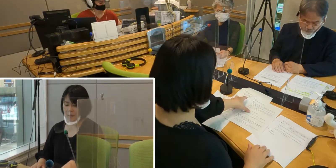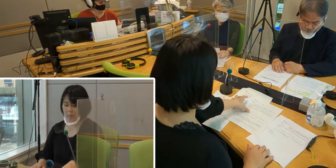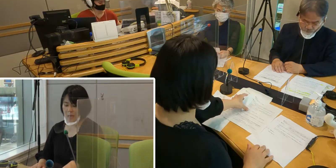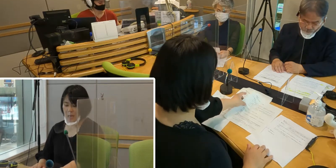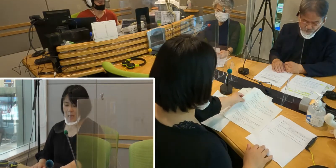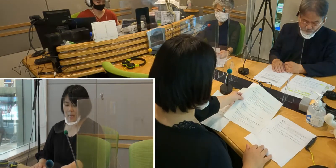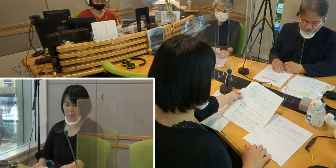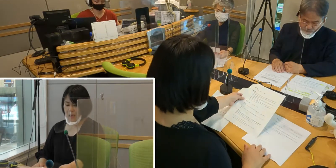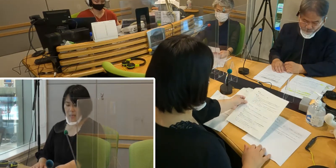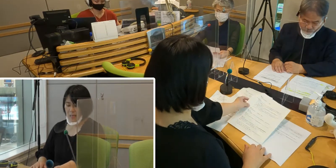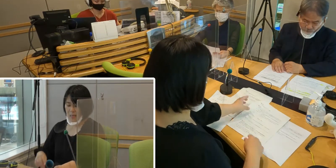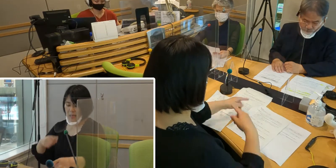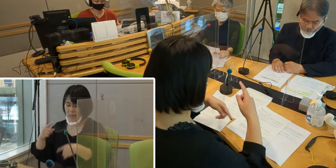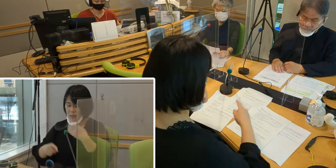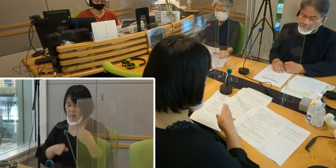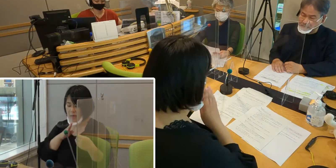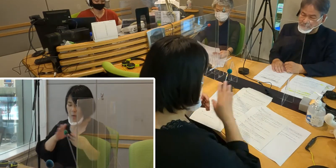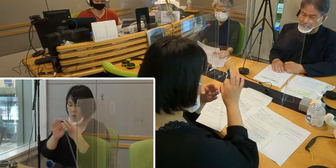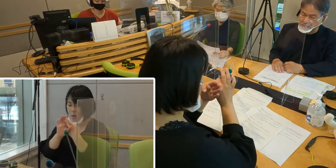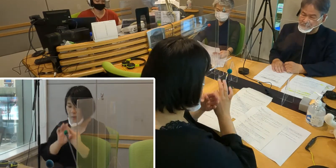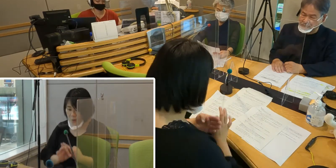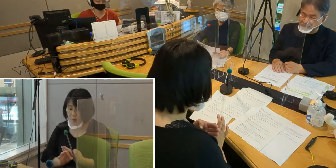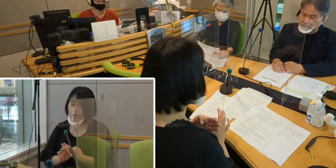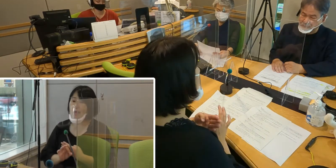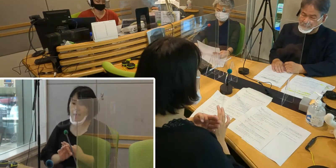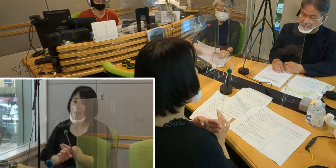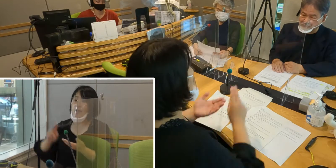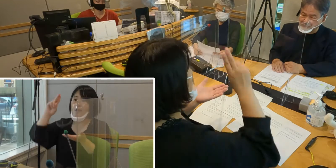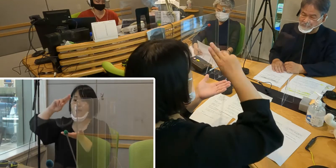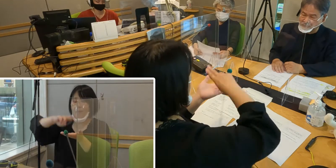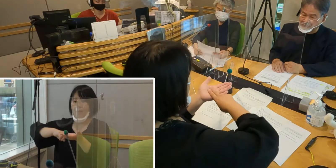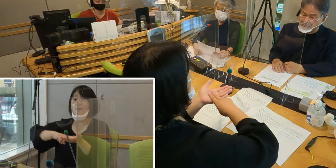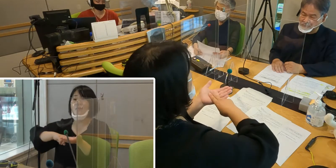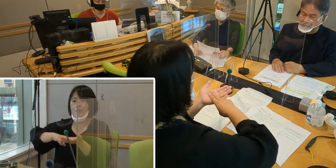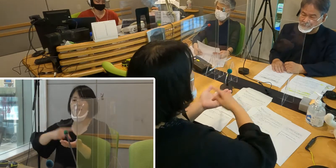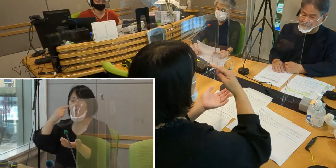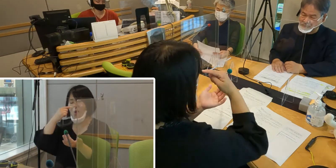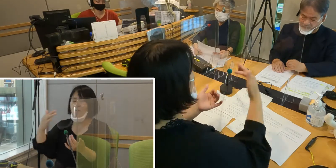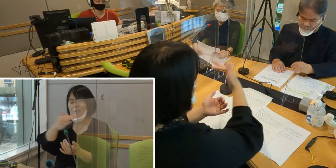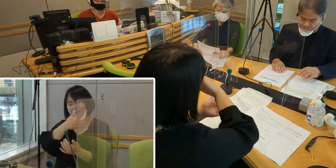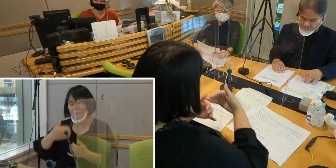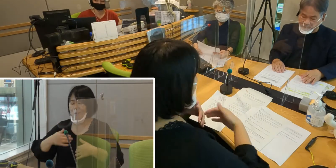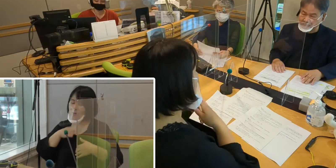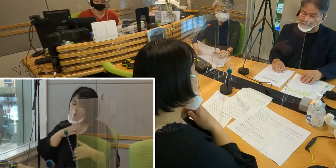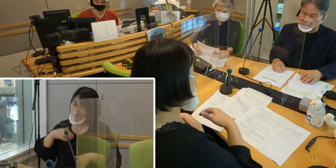（高橋）手話言語条例ができて 本当に私たちも大喜びなんですが